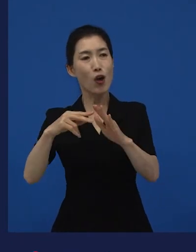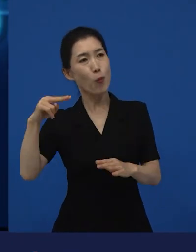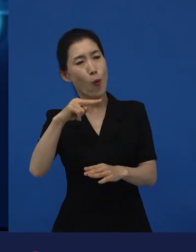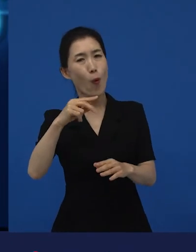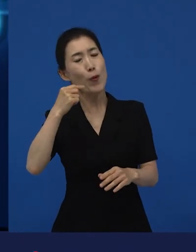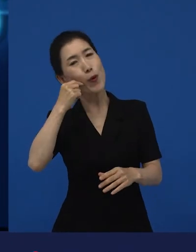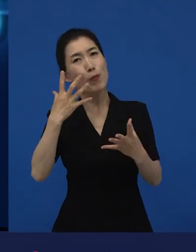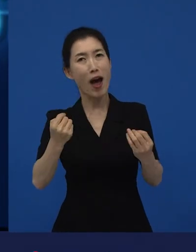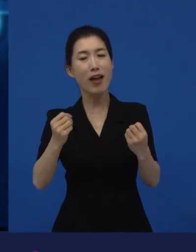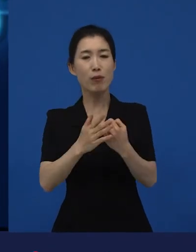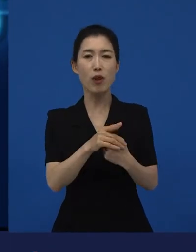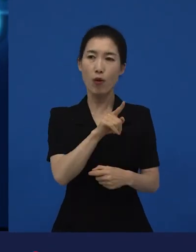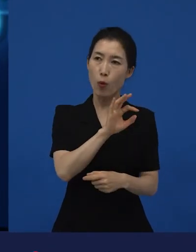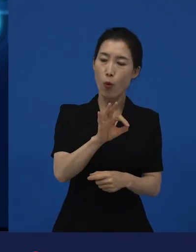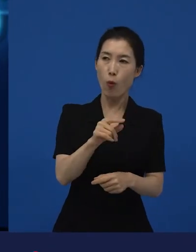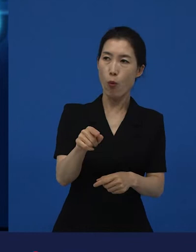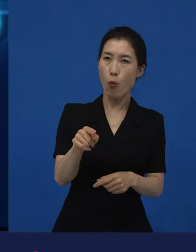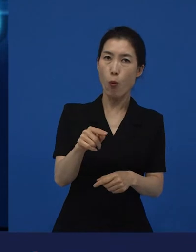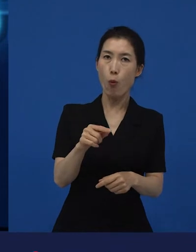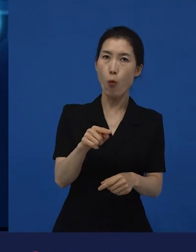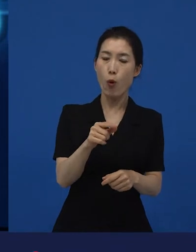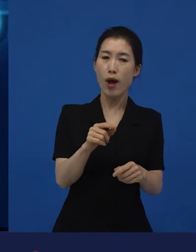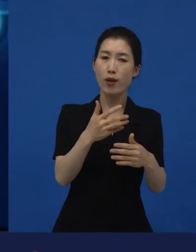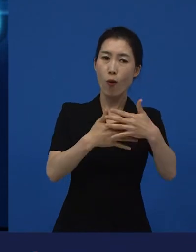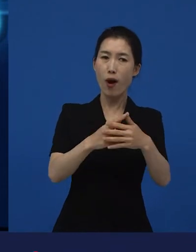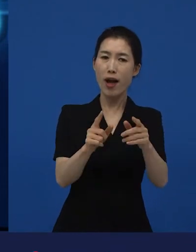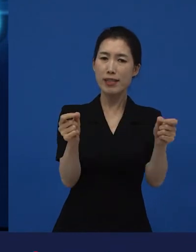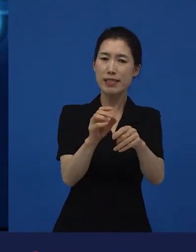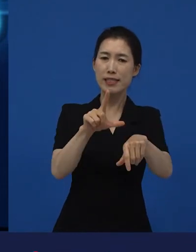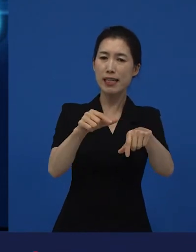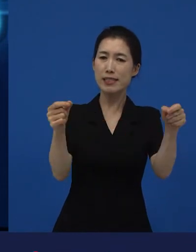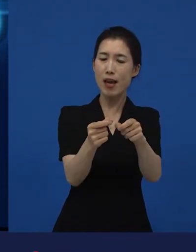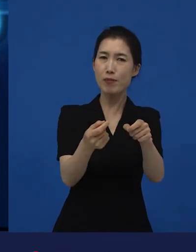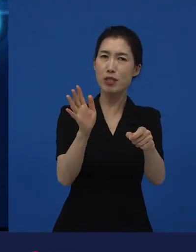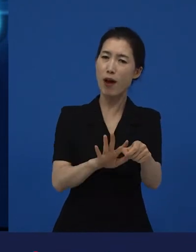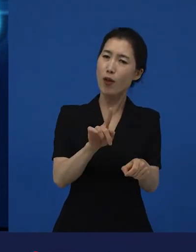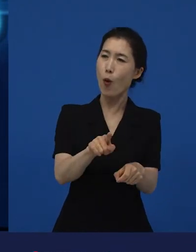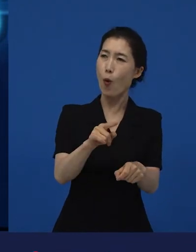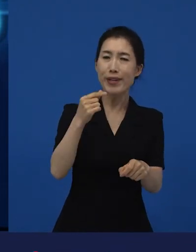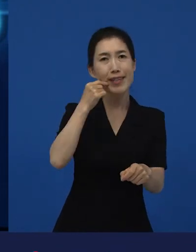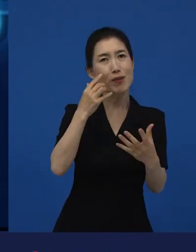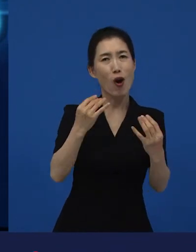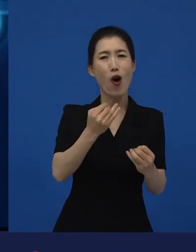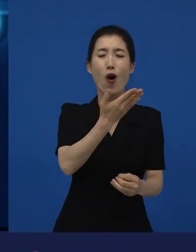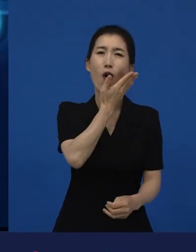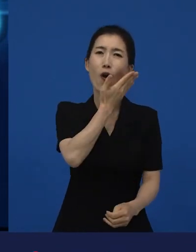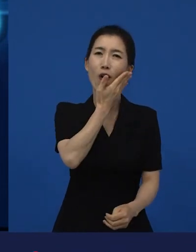그걸 본 제작자가 ‘이거 단편이지만 너무 아까운데? 장편으로 제작해도 되겠어’라고 하는